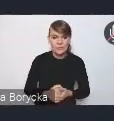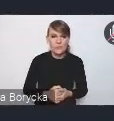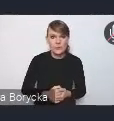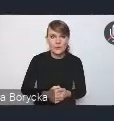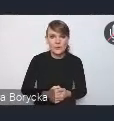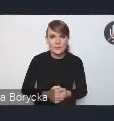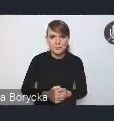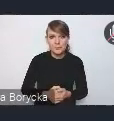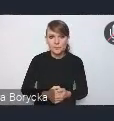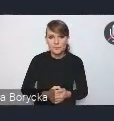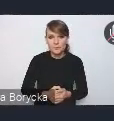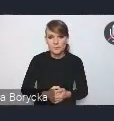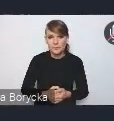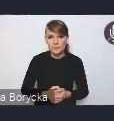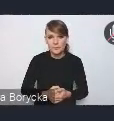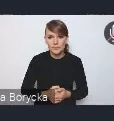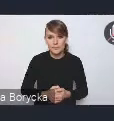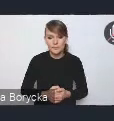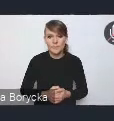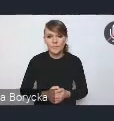Rozpoczynając, proszę państwa,